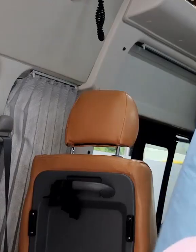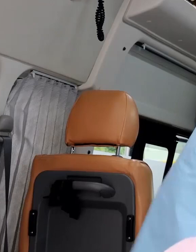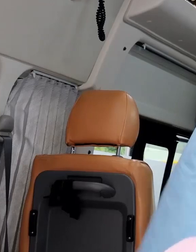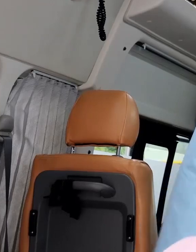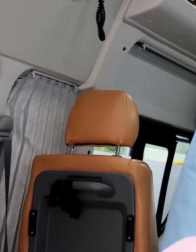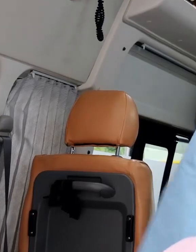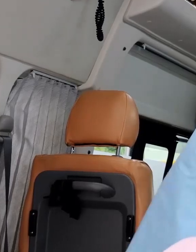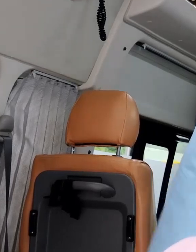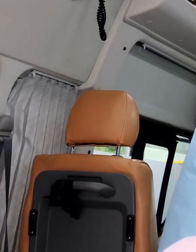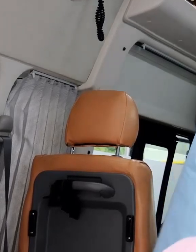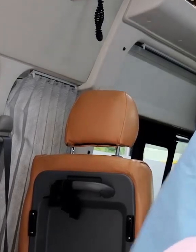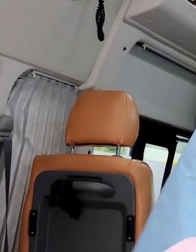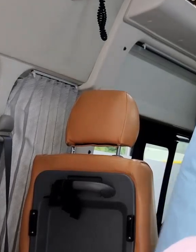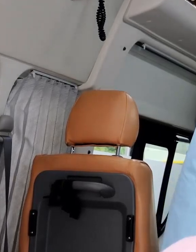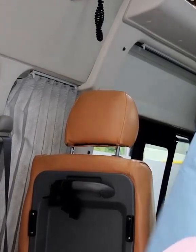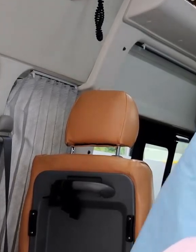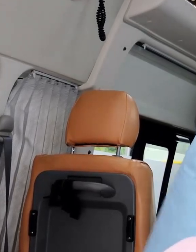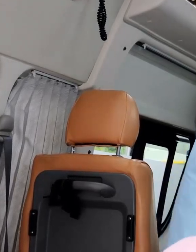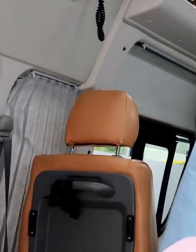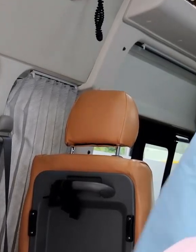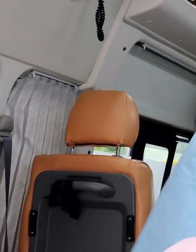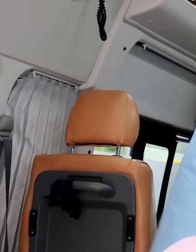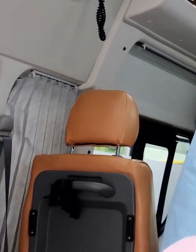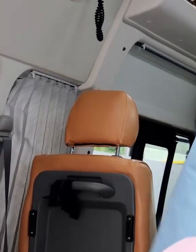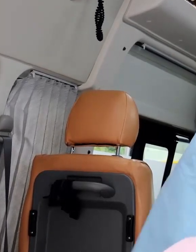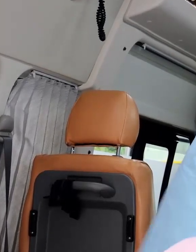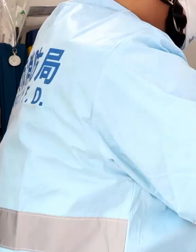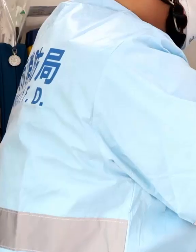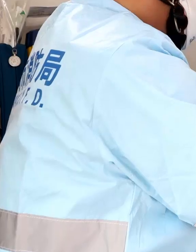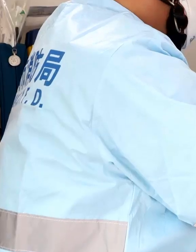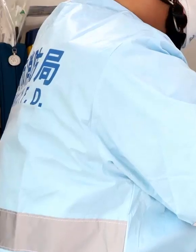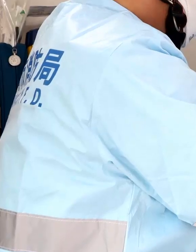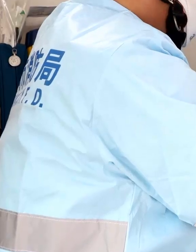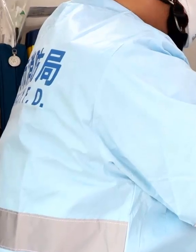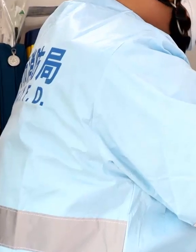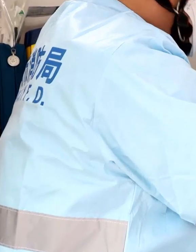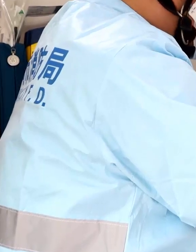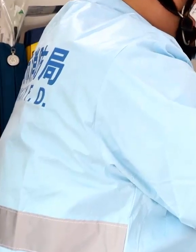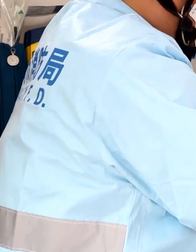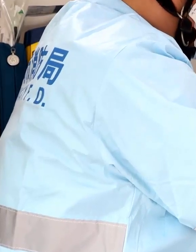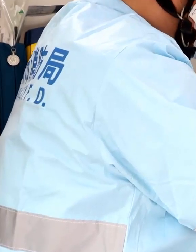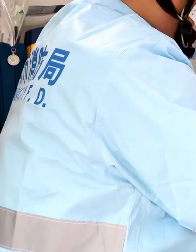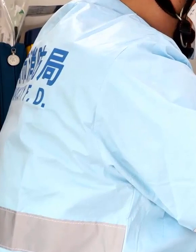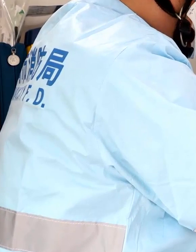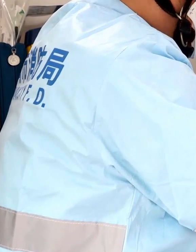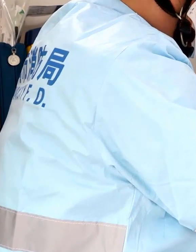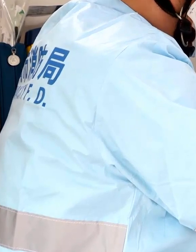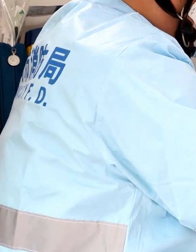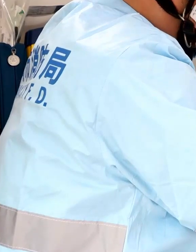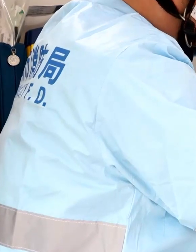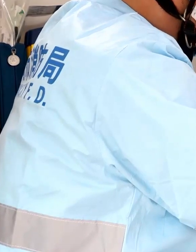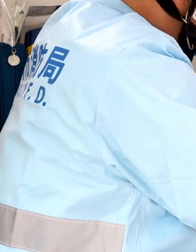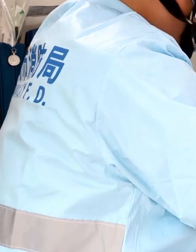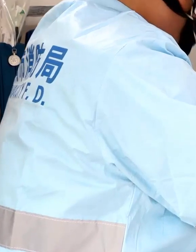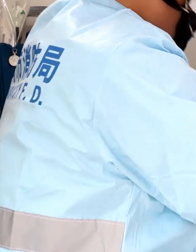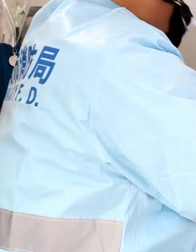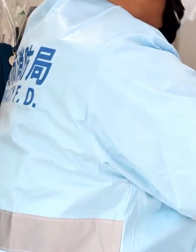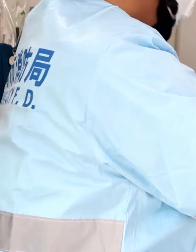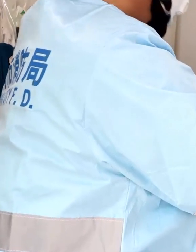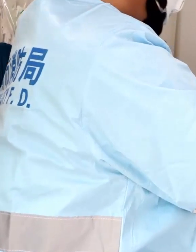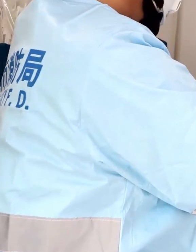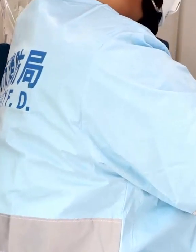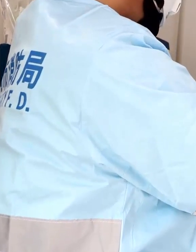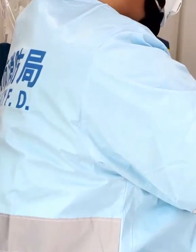特に、意識がない方の活動では、既往症がわからない中で活動するので、感染防止には細心の注意が必要です